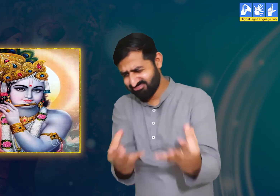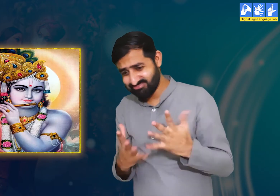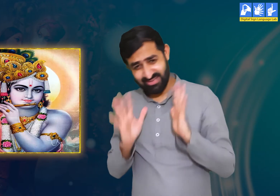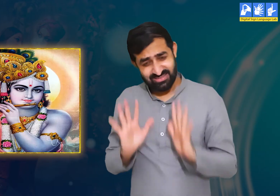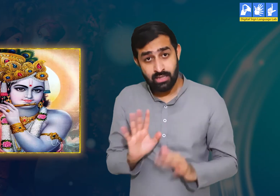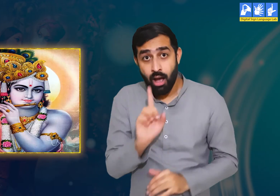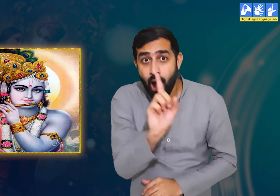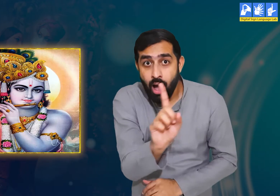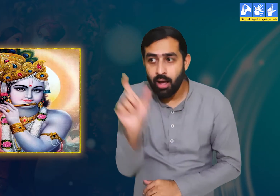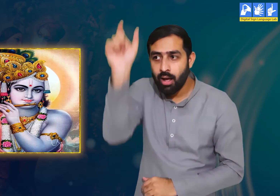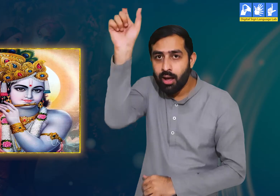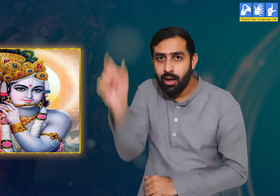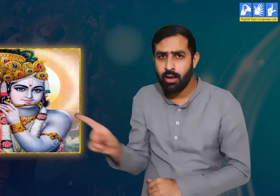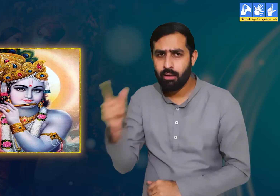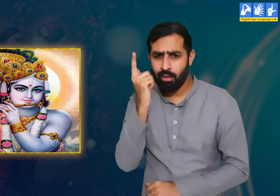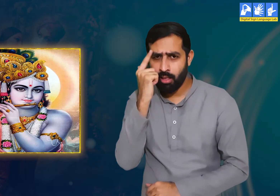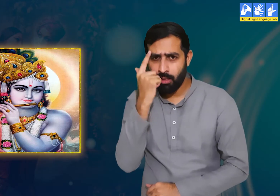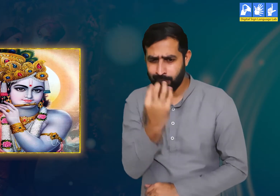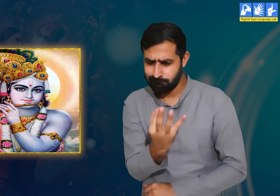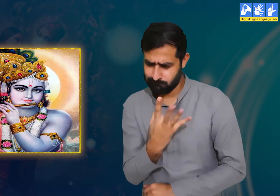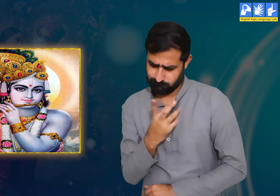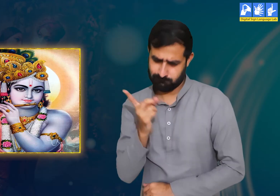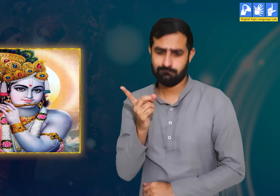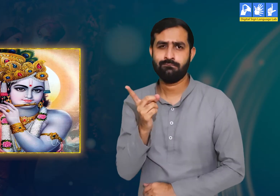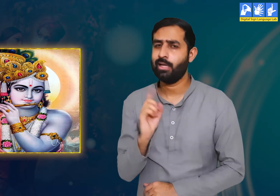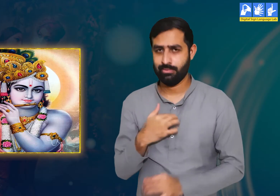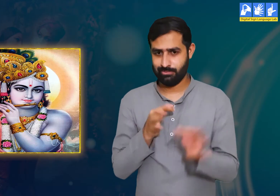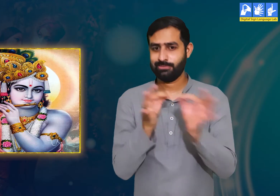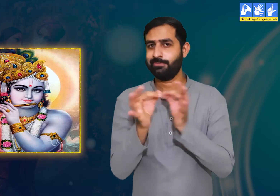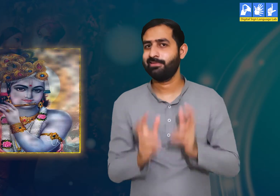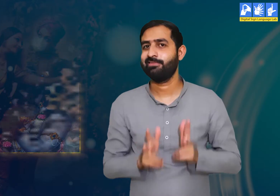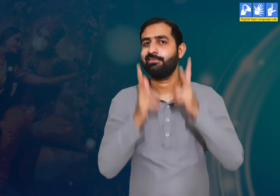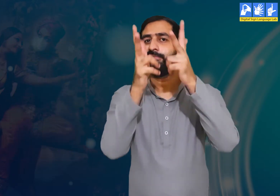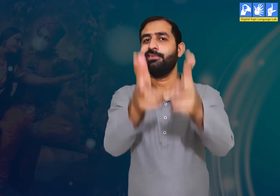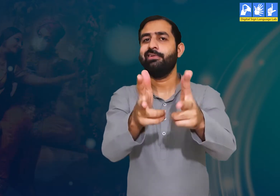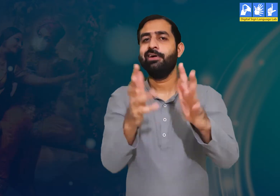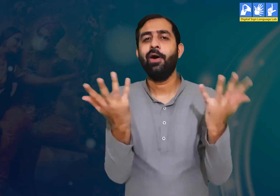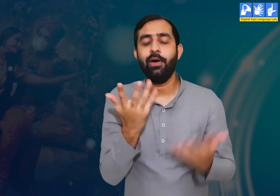यह हम समझ रहे हैं कि उन्होंने हमारे साथ चालाकी की हैं।